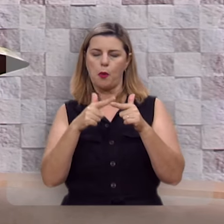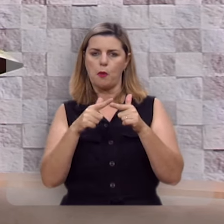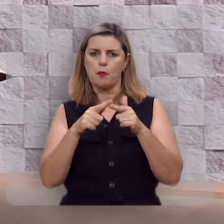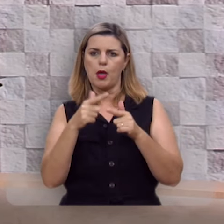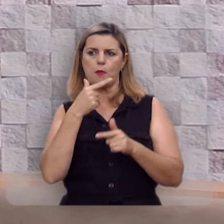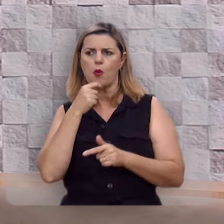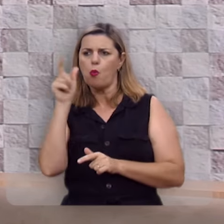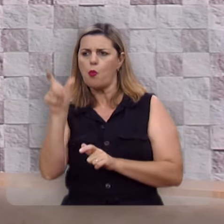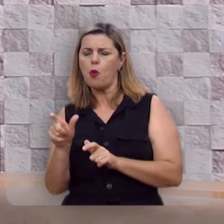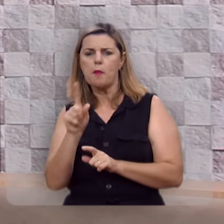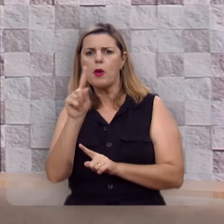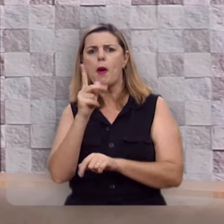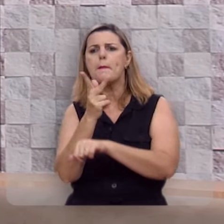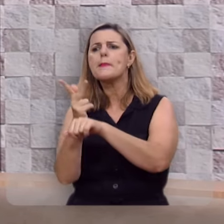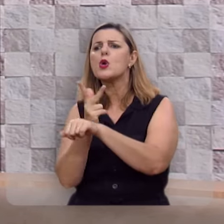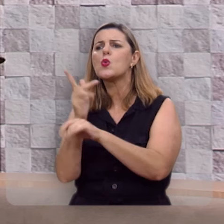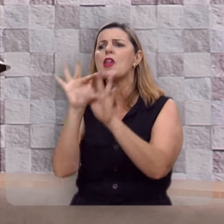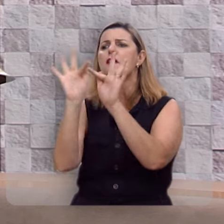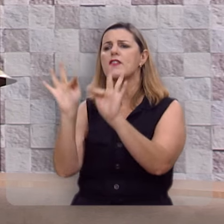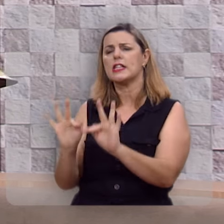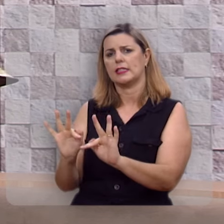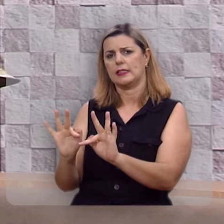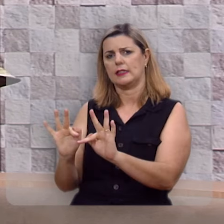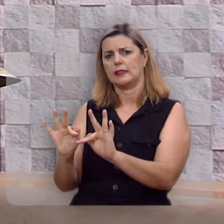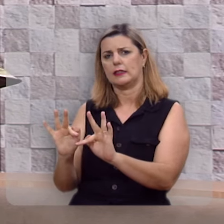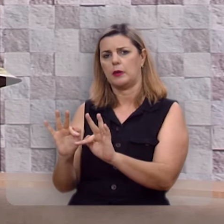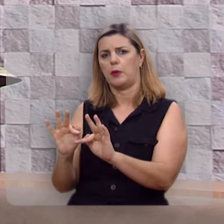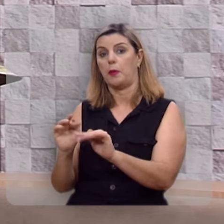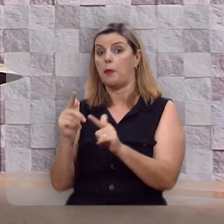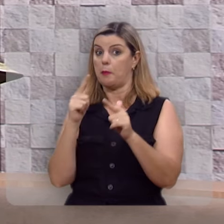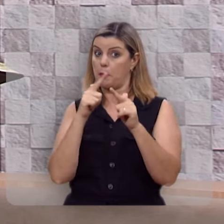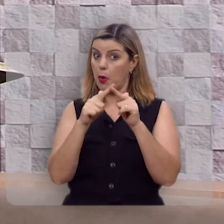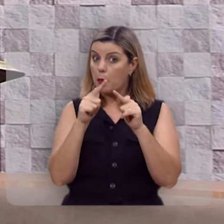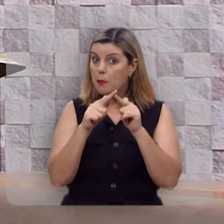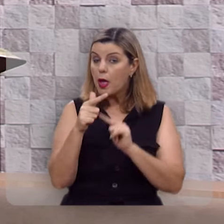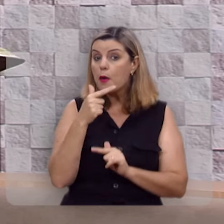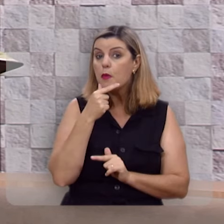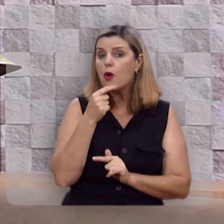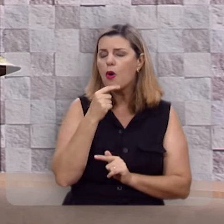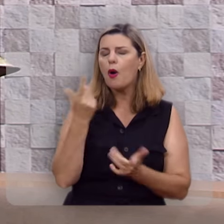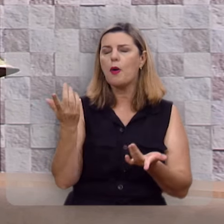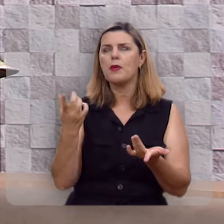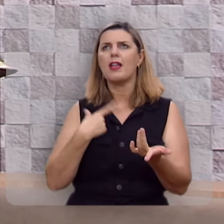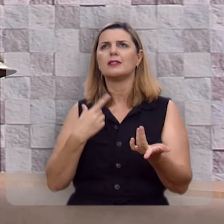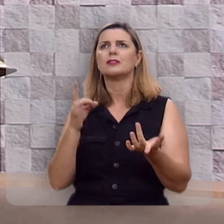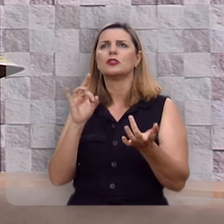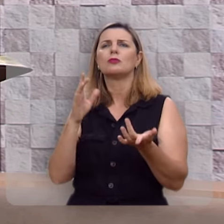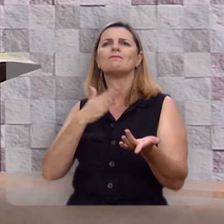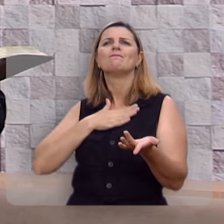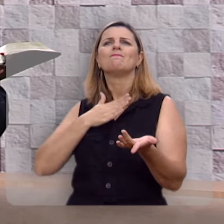da felicidade, o problema do homem é quando ele contenta-se com uma felicidade pequena